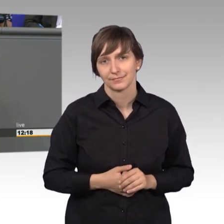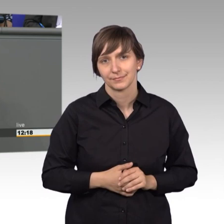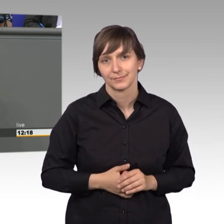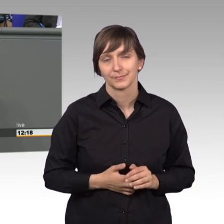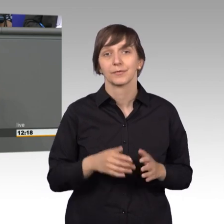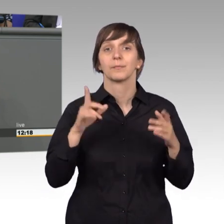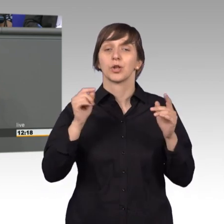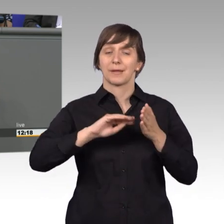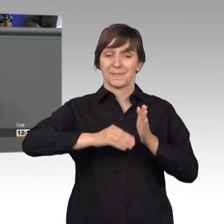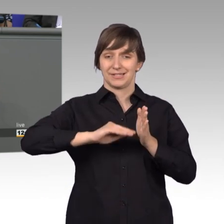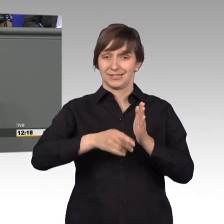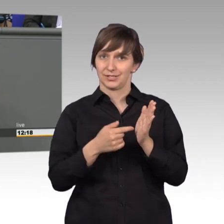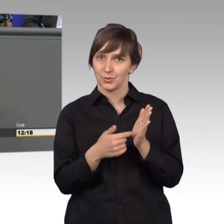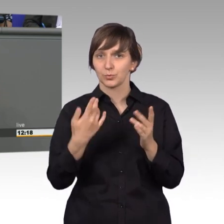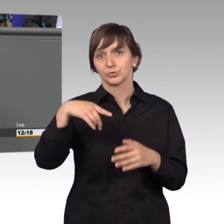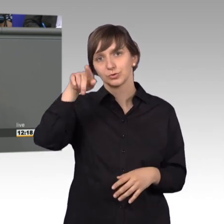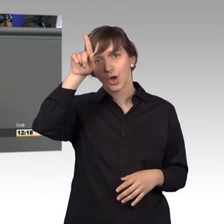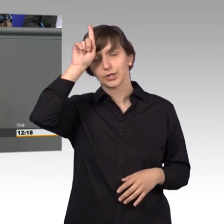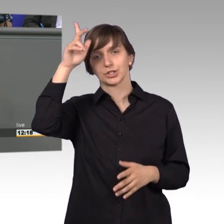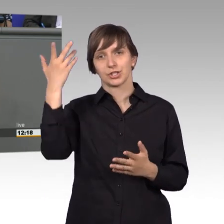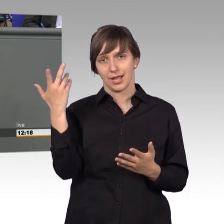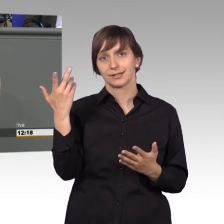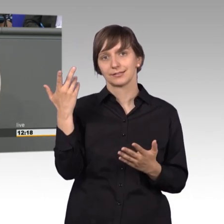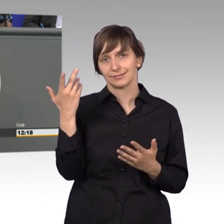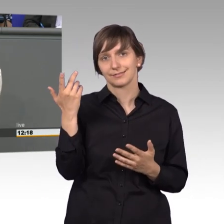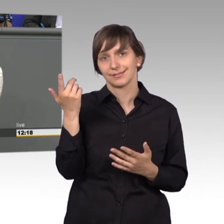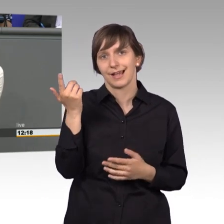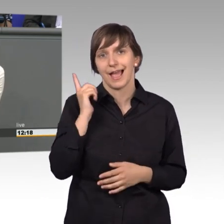das Petitionswesen in Deutschland ist ja ein Import aus der heutigen Arabischen